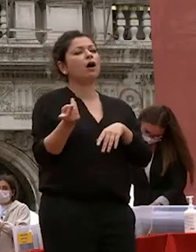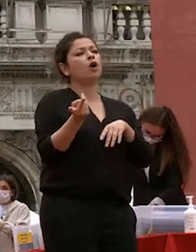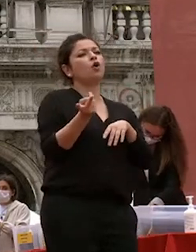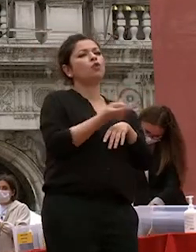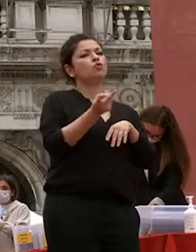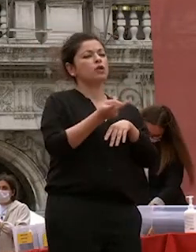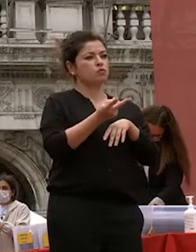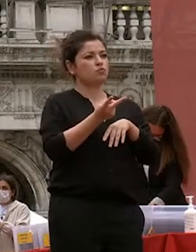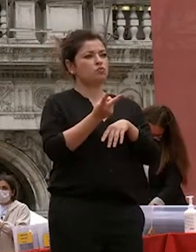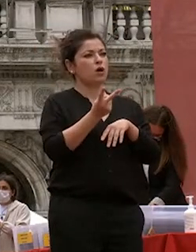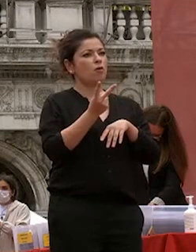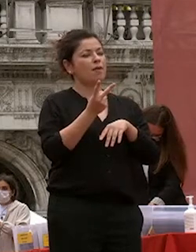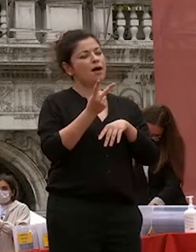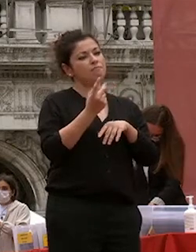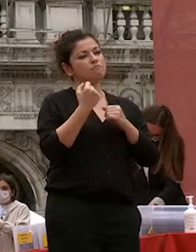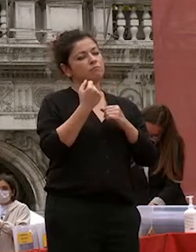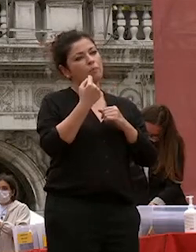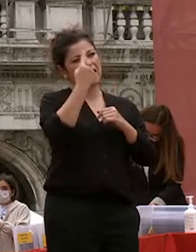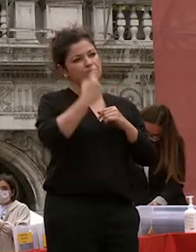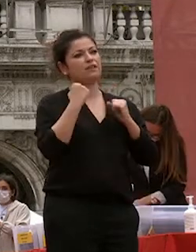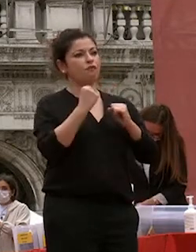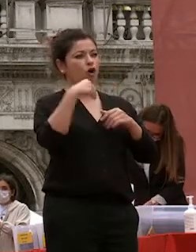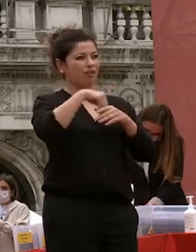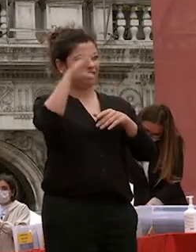ateneo denotano una forte apertura verso l'esterno